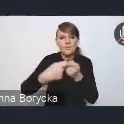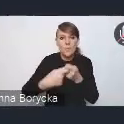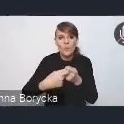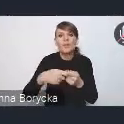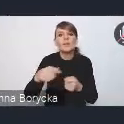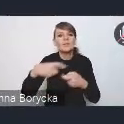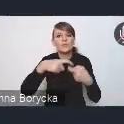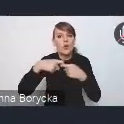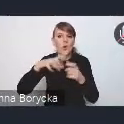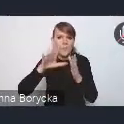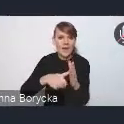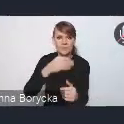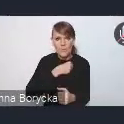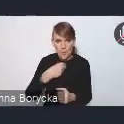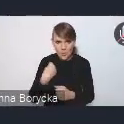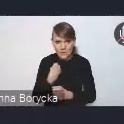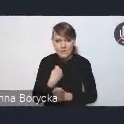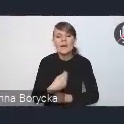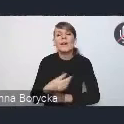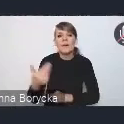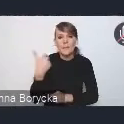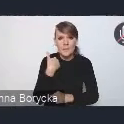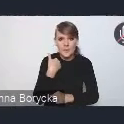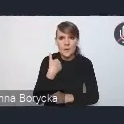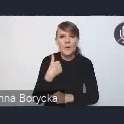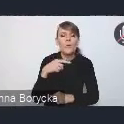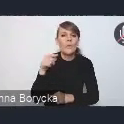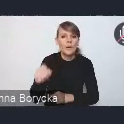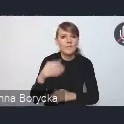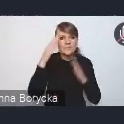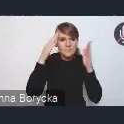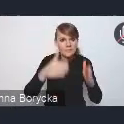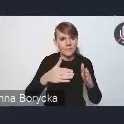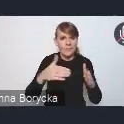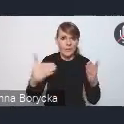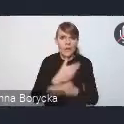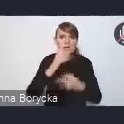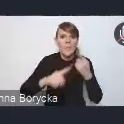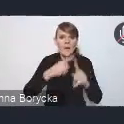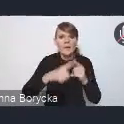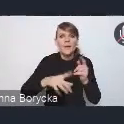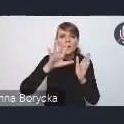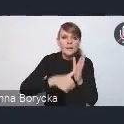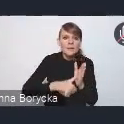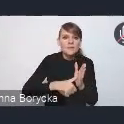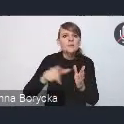w ramach poświęconych nowej polityce miejskiej spotkań Forum Rozwoju Lokalnego,